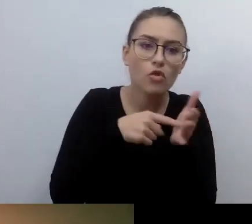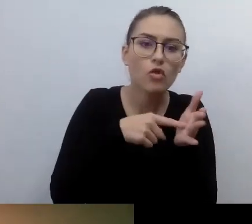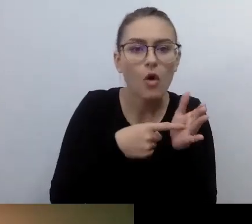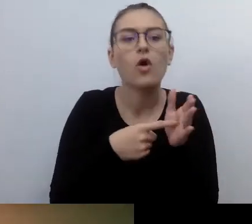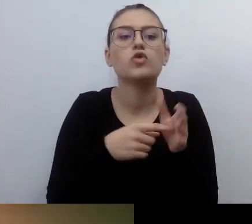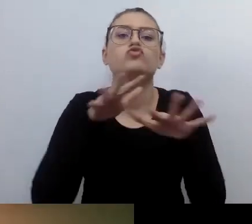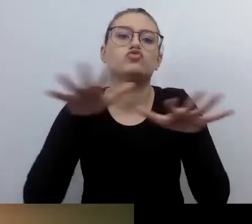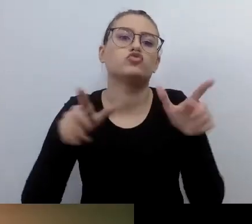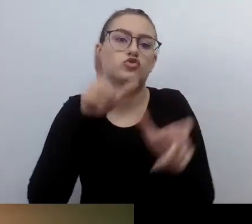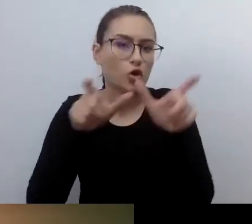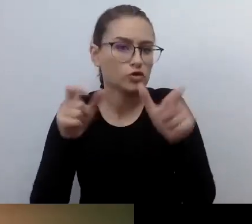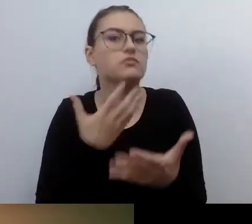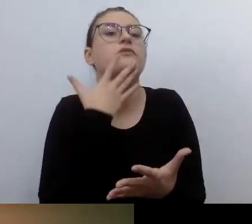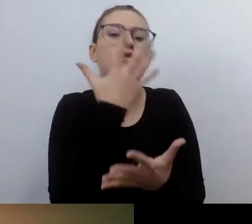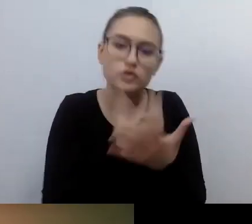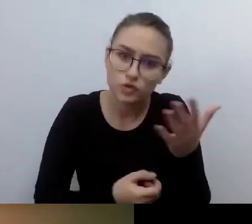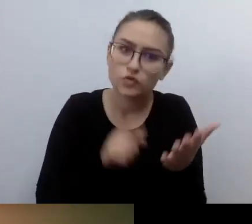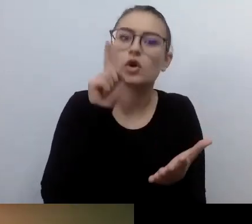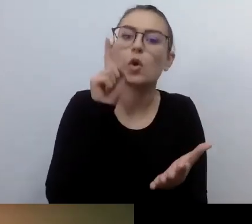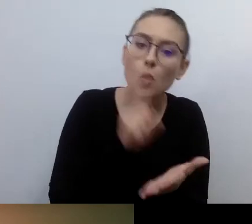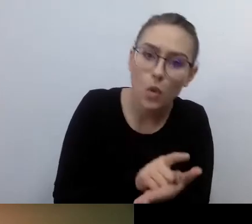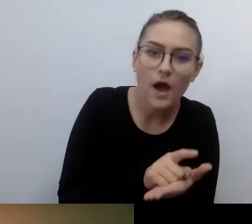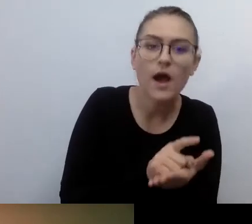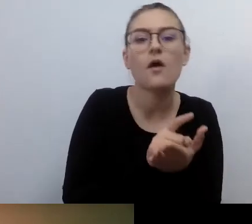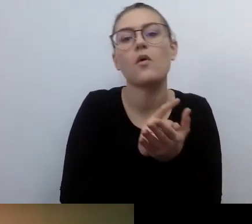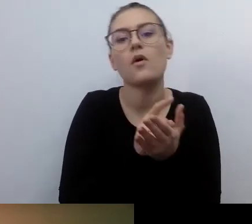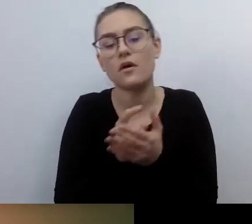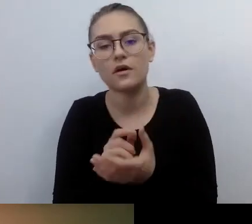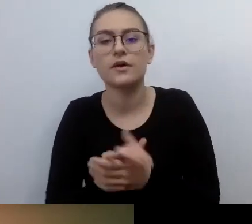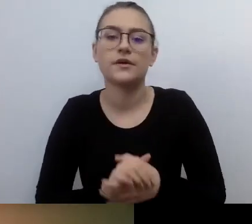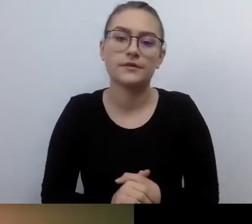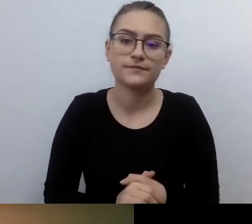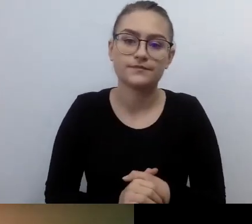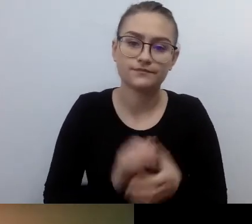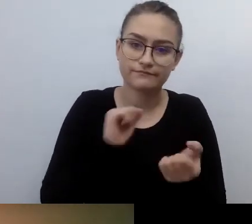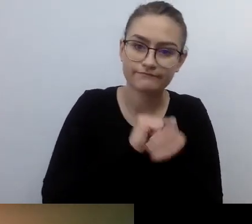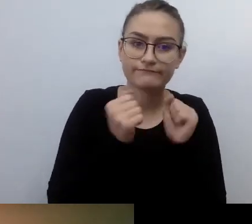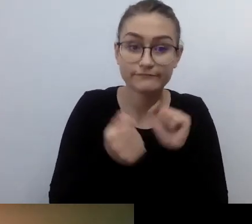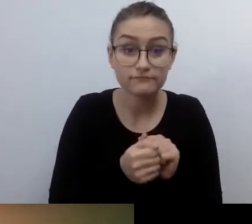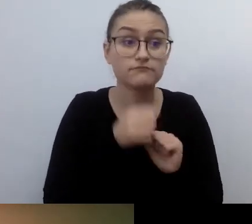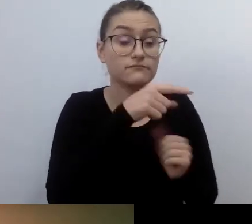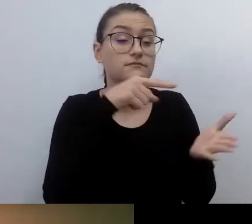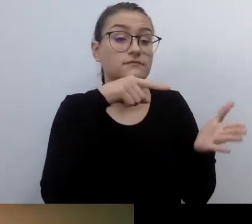Tak to funkcjonuje. W ten sposób ustawodawca rozwiązał te i inne sfery życia.